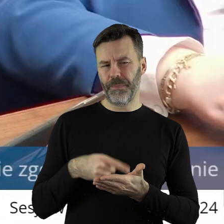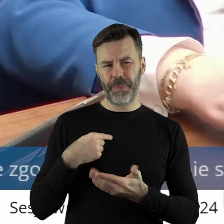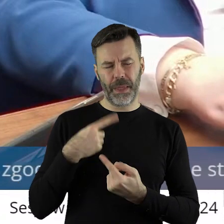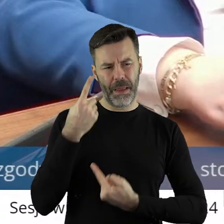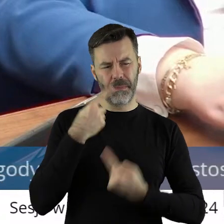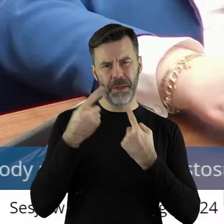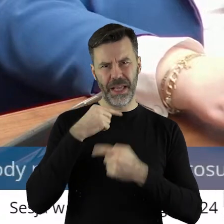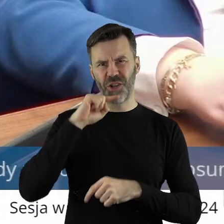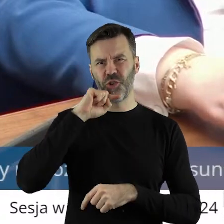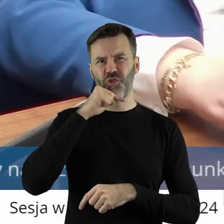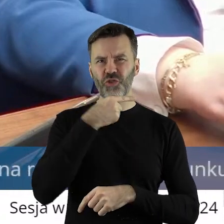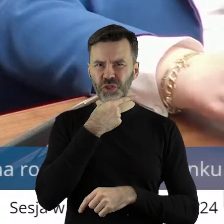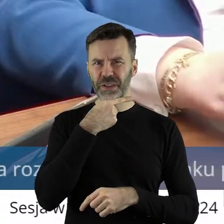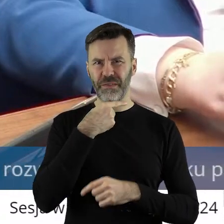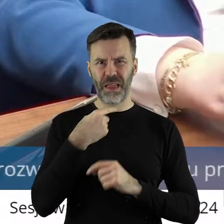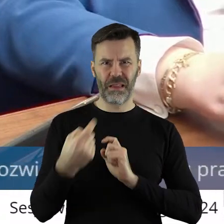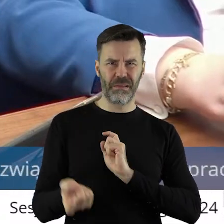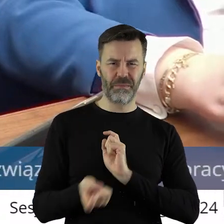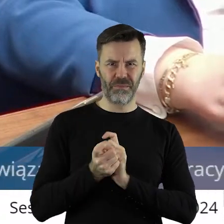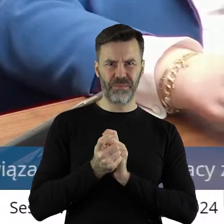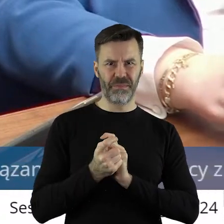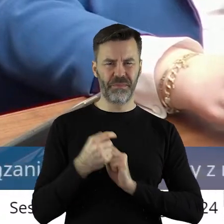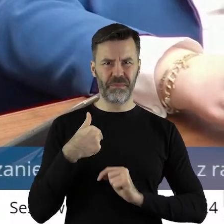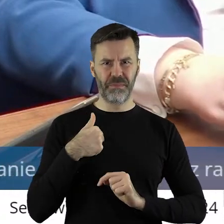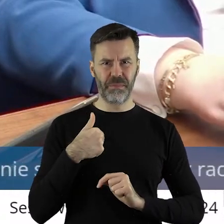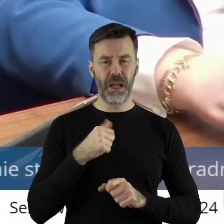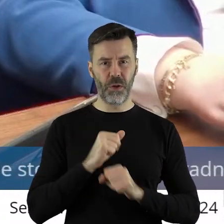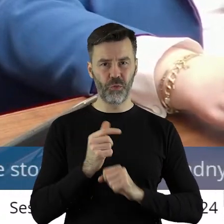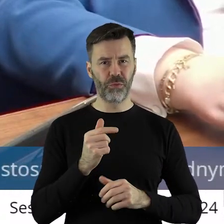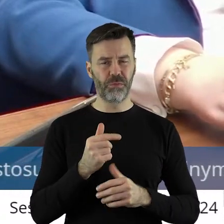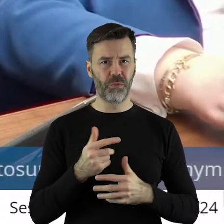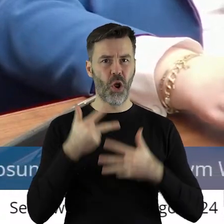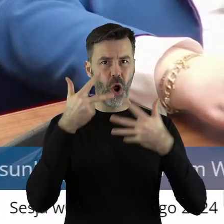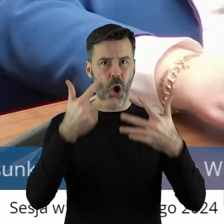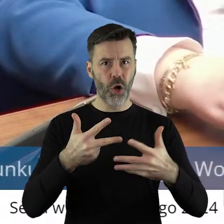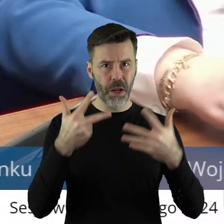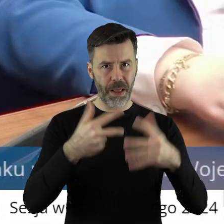no krzywdzący w stosunku do do mojej osoby. Jestem 8 lat dyrektorem,